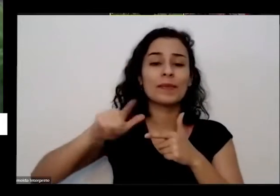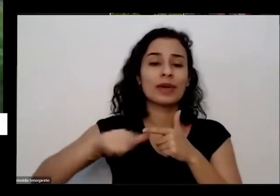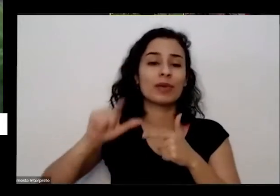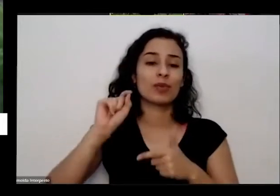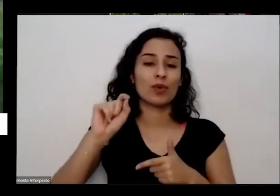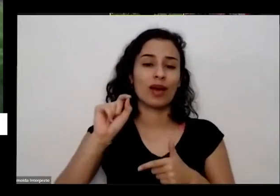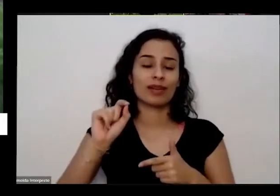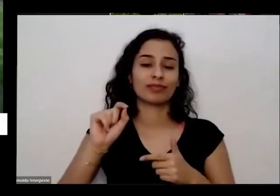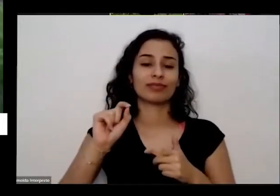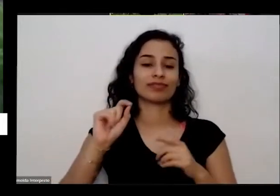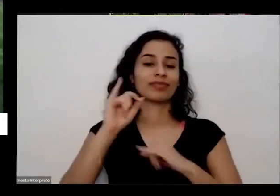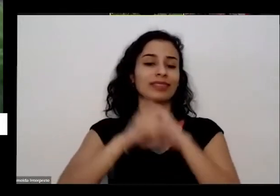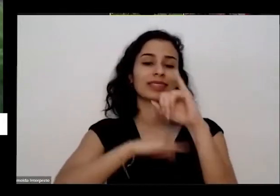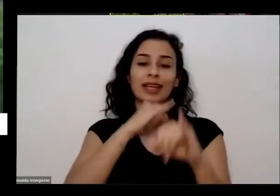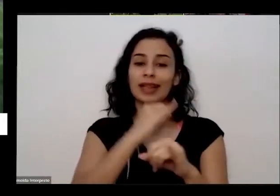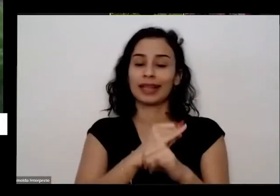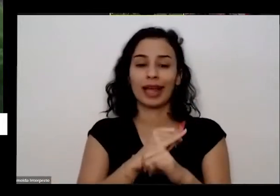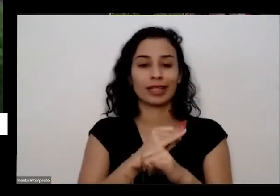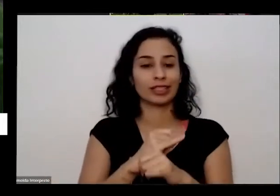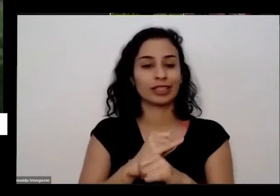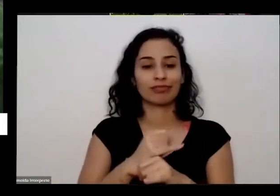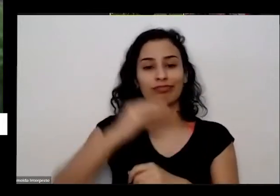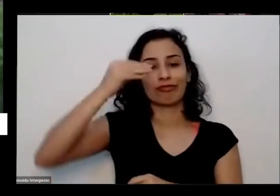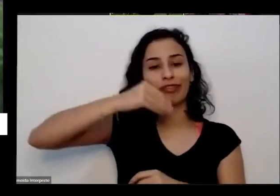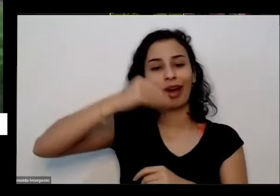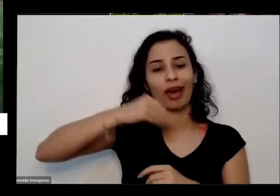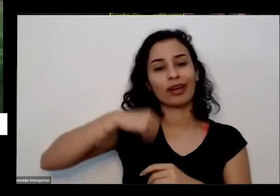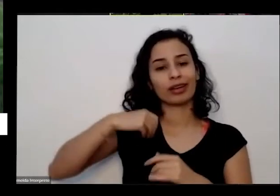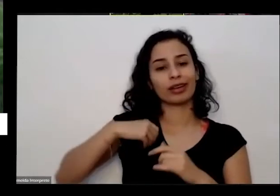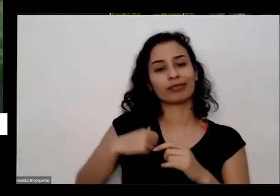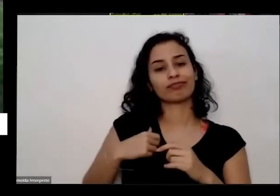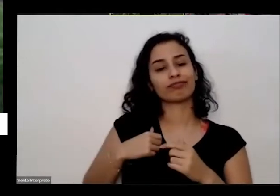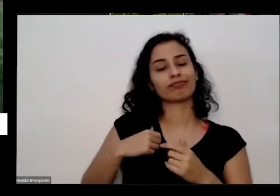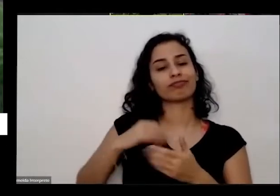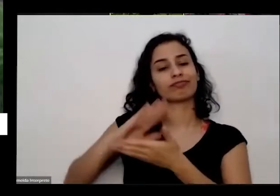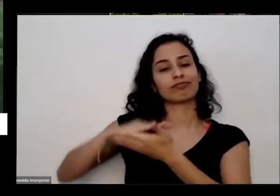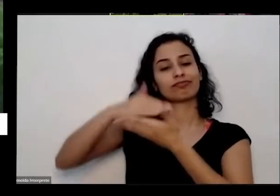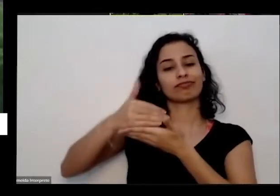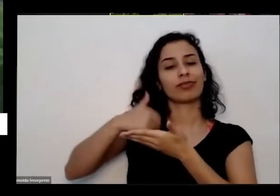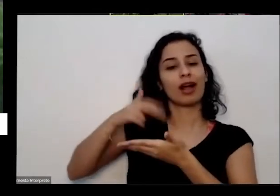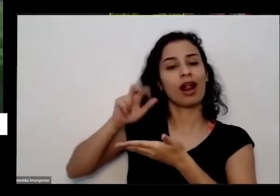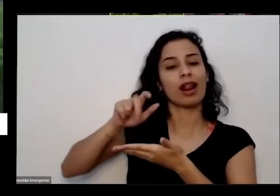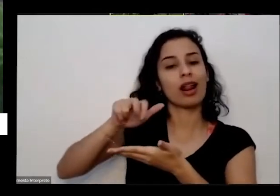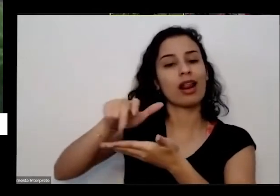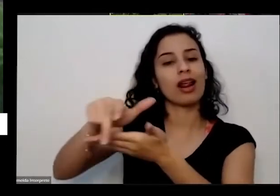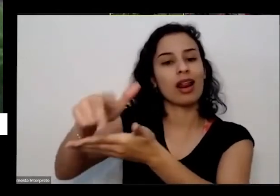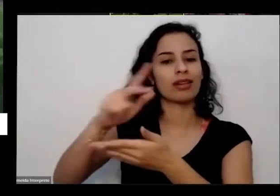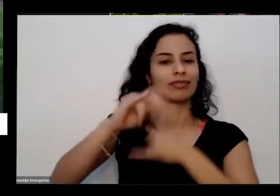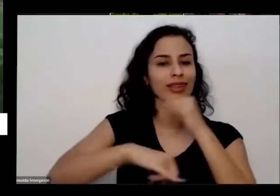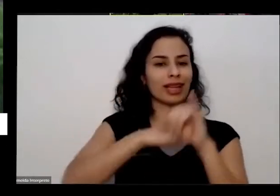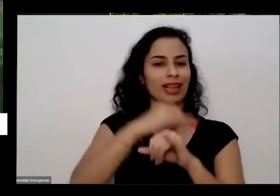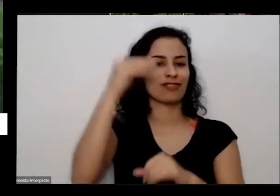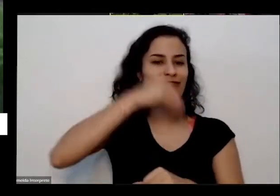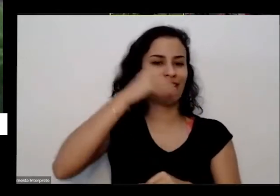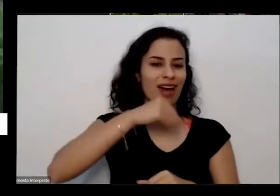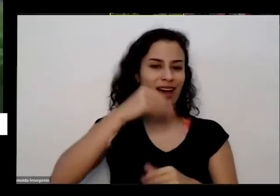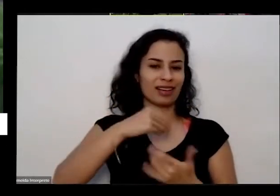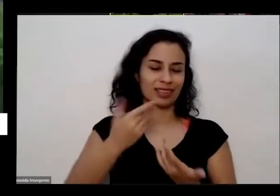daqui de casa não chega direito até lá e melhor garantir um bom sinal é eu queria começar falando